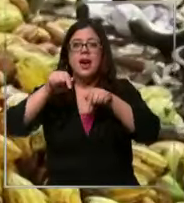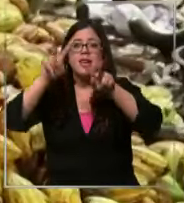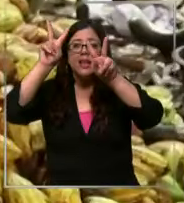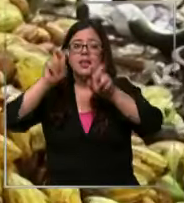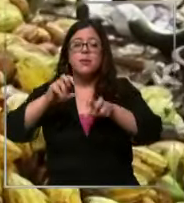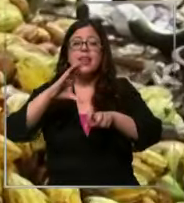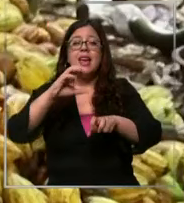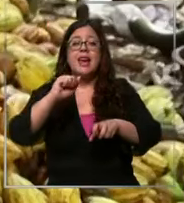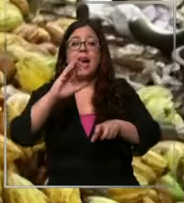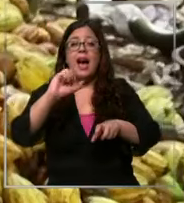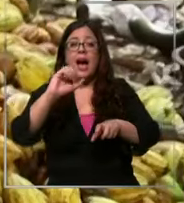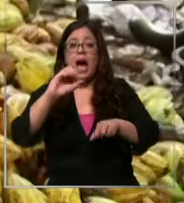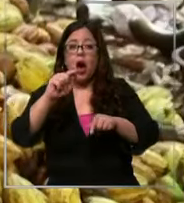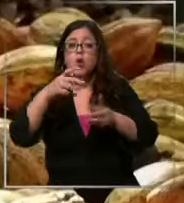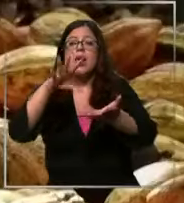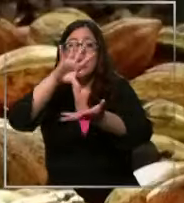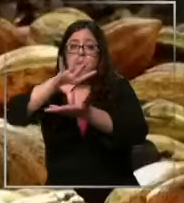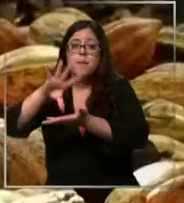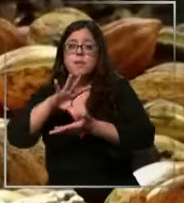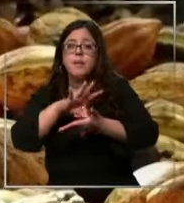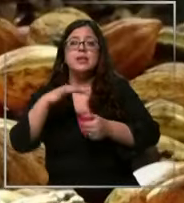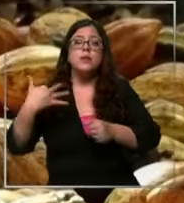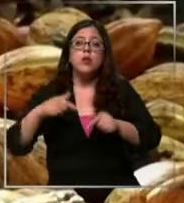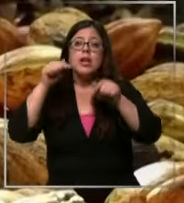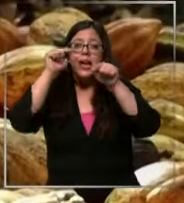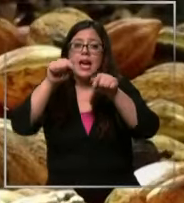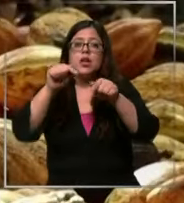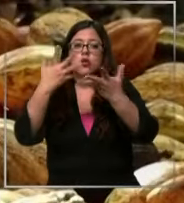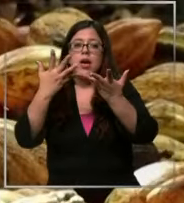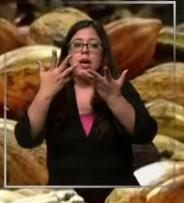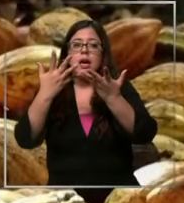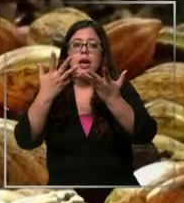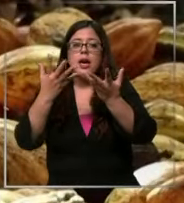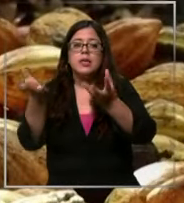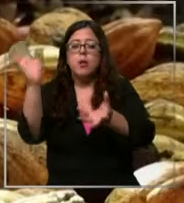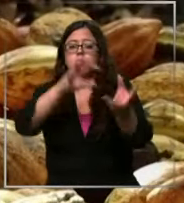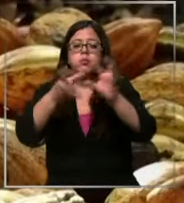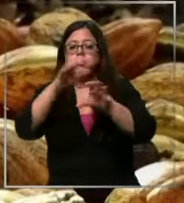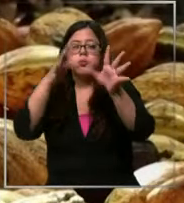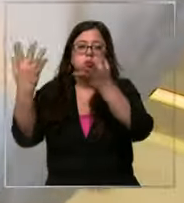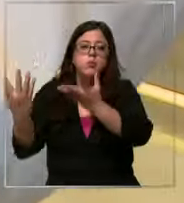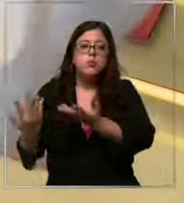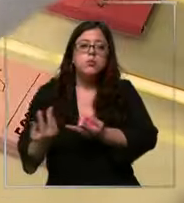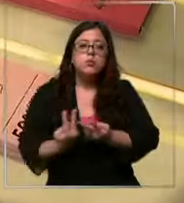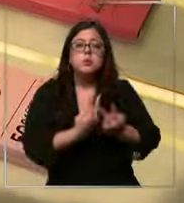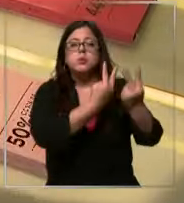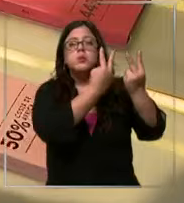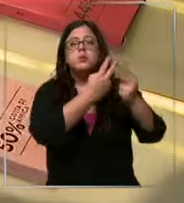en los países productores este fruto viaja por el mundo en Chile cada vez son más las chocolaterías